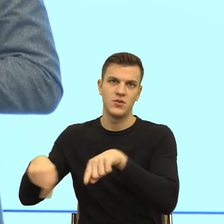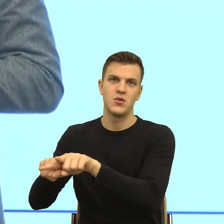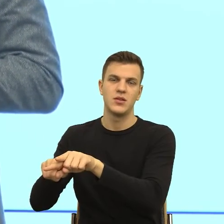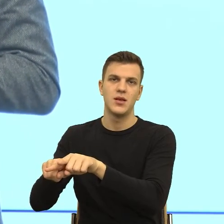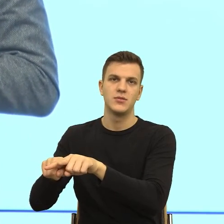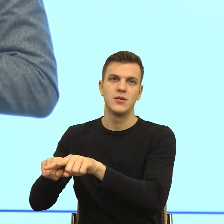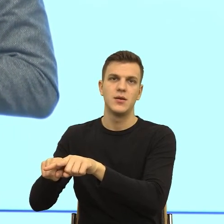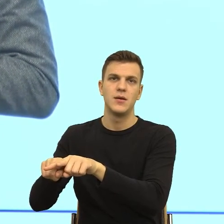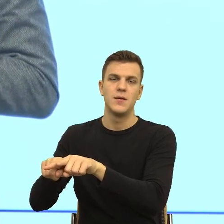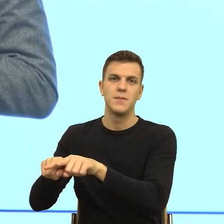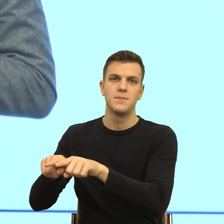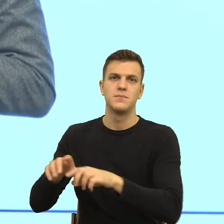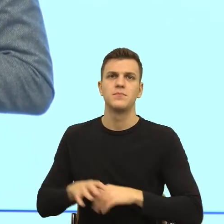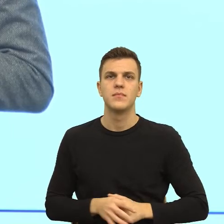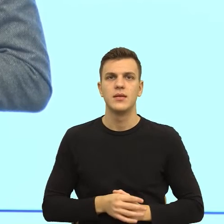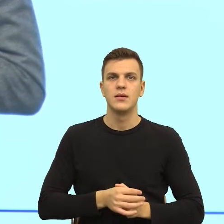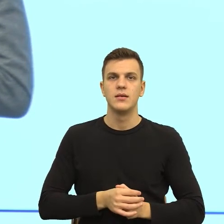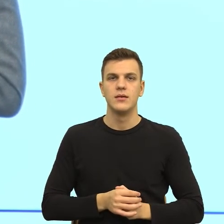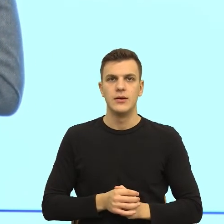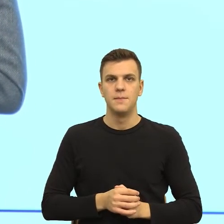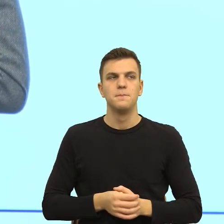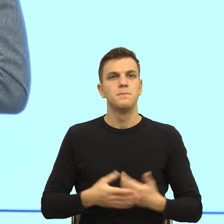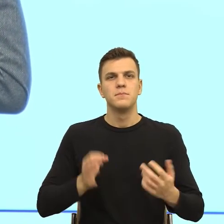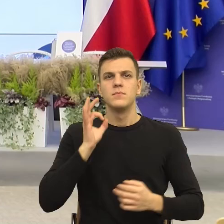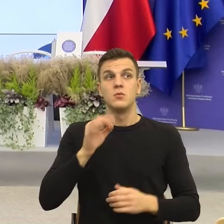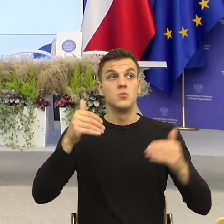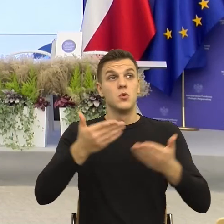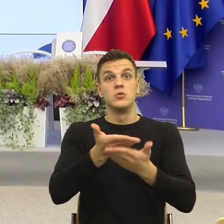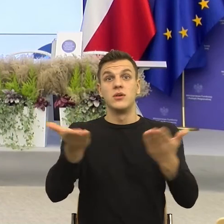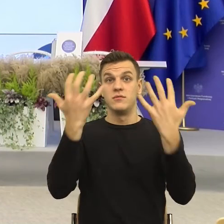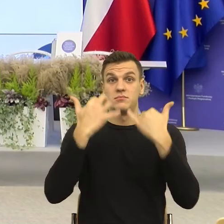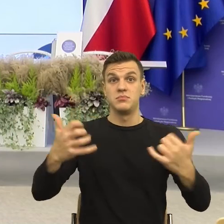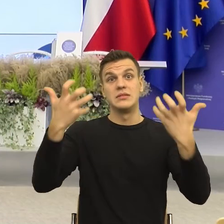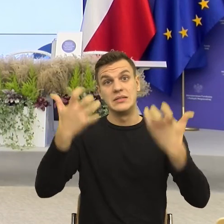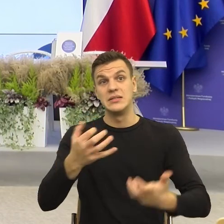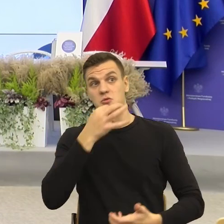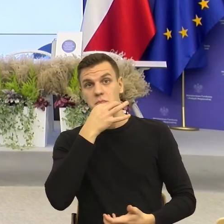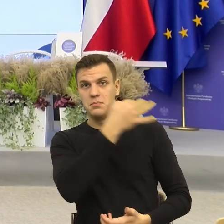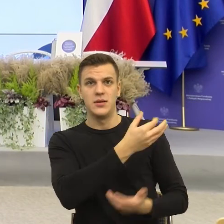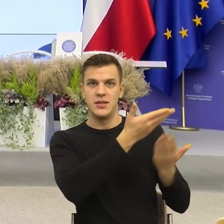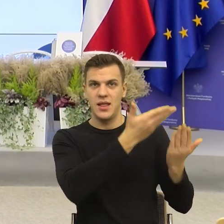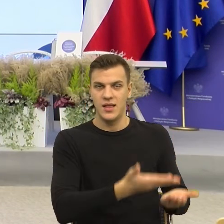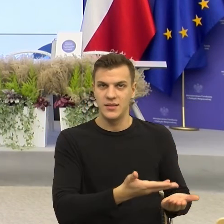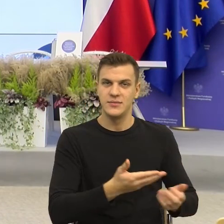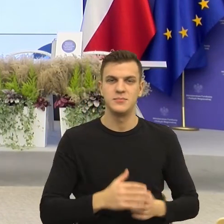by chcieli też jakieś pytanie skierować do naszej prelegentki, jeśli tak, mogę powiedzieć do pani dr Majewskiej.